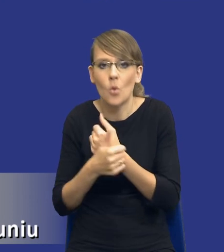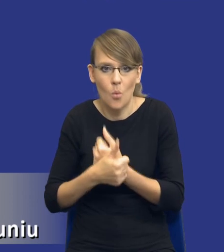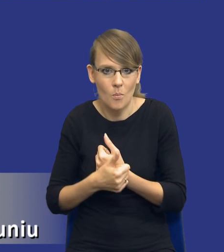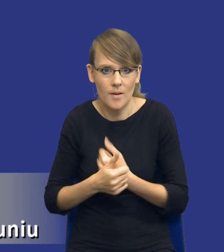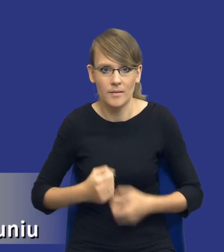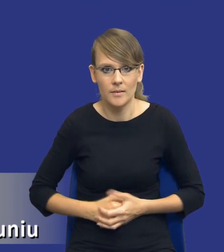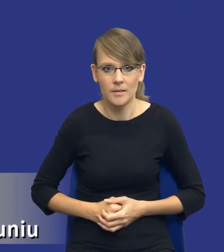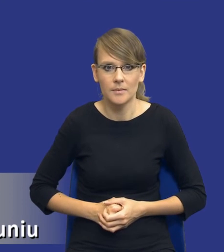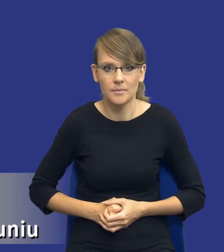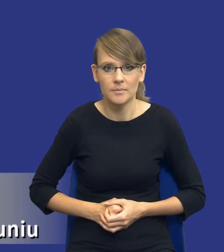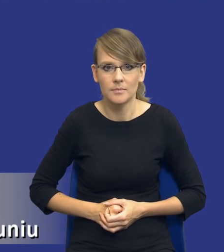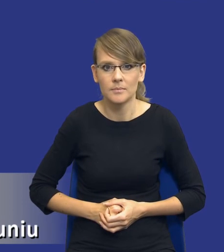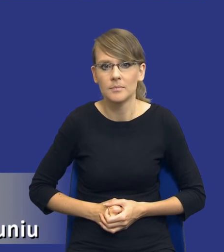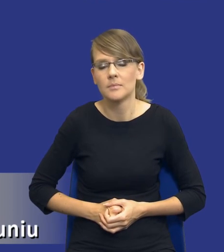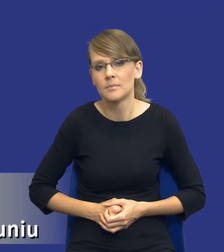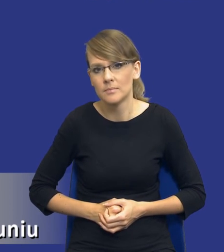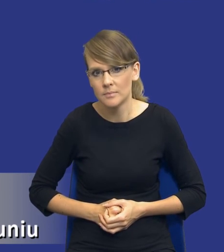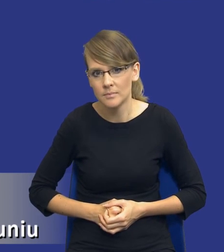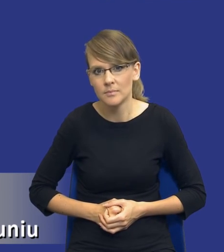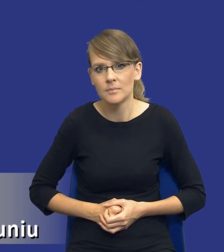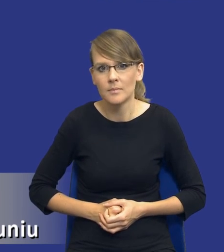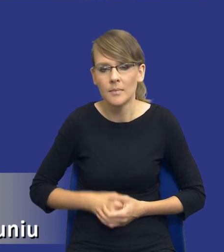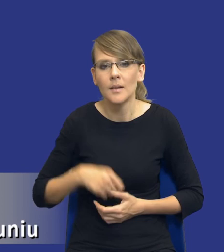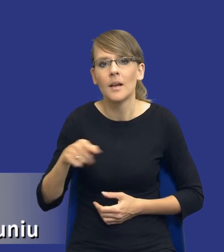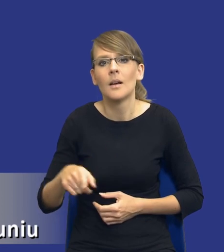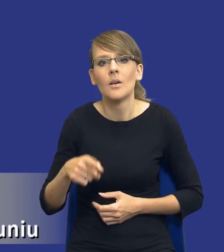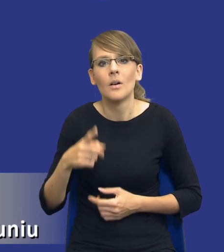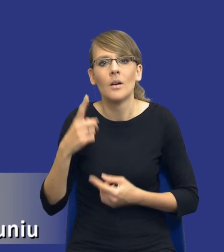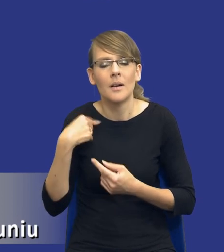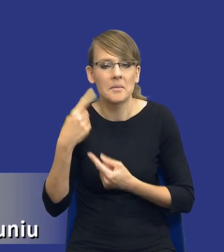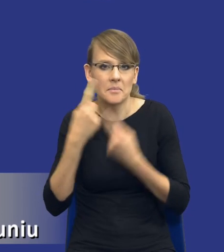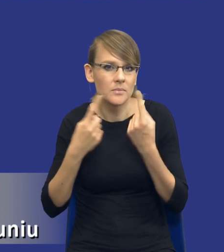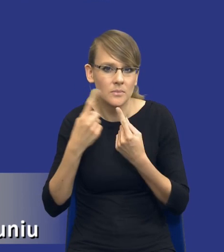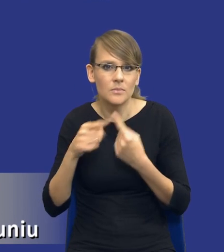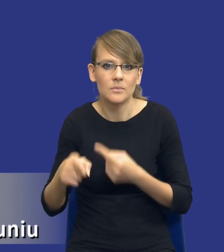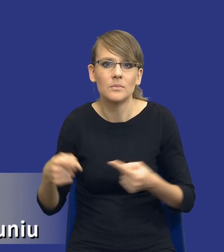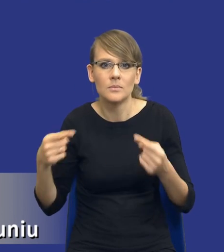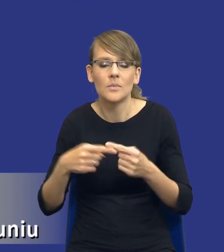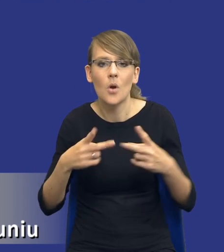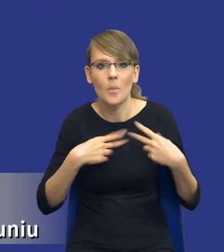Ja tutaj bym się odniósł drodzy Państwo i jakby tak argumentuję też swój pogląd jednak do stanowiska Komisji Europejskiej.